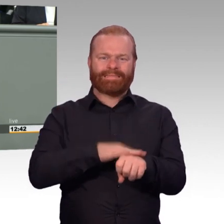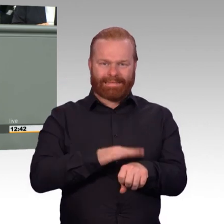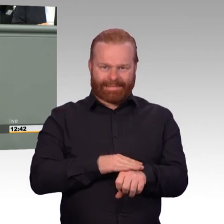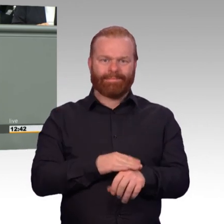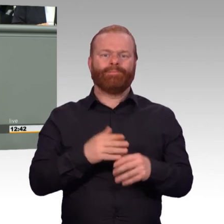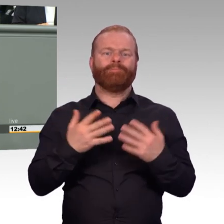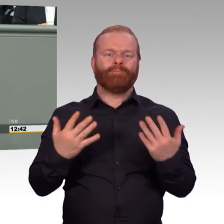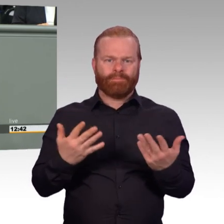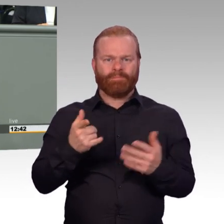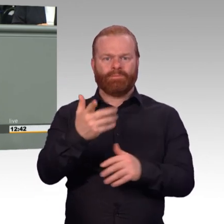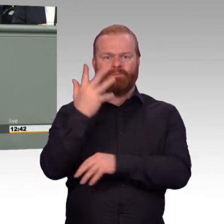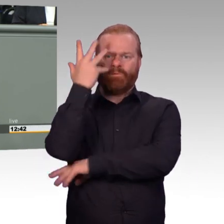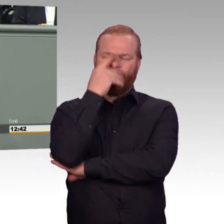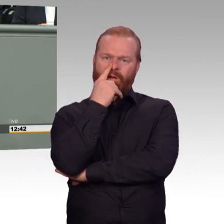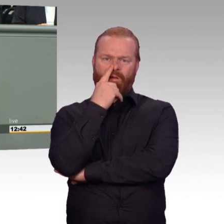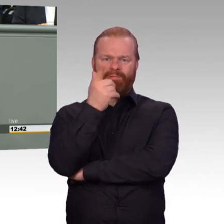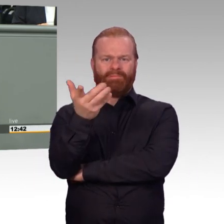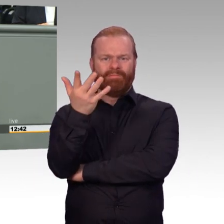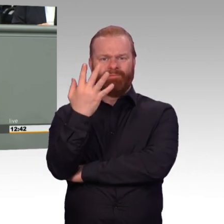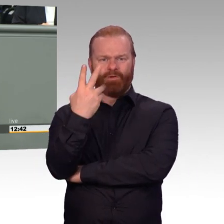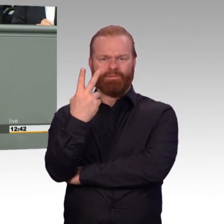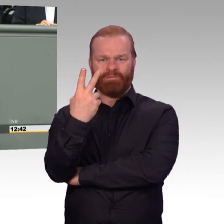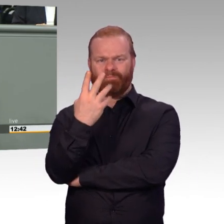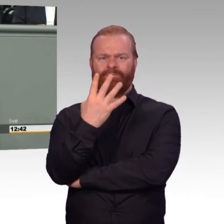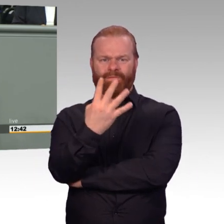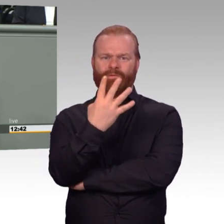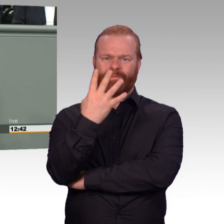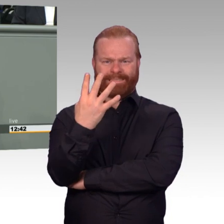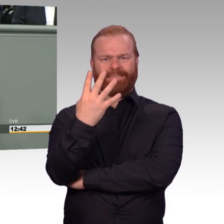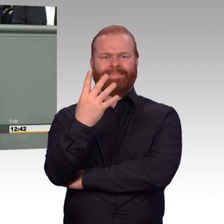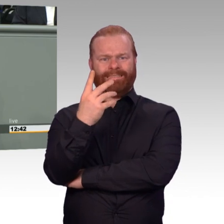Und hier geht es im Wesentlichen um die Frage, können wir in der Bundeswehr